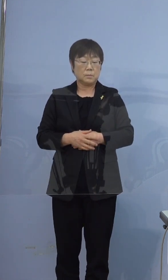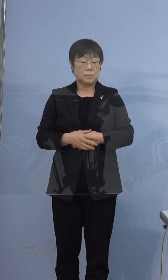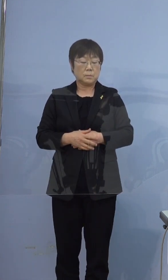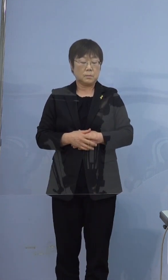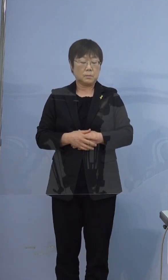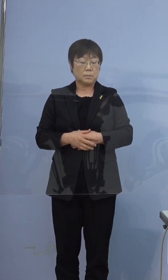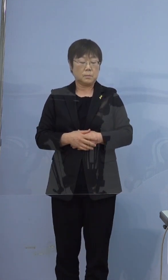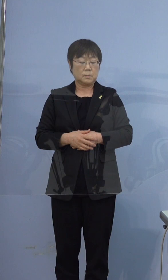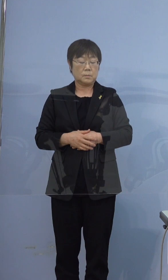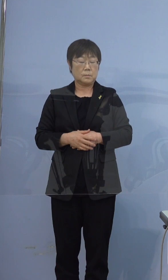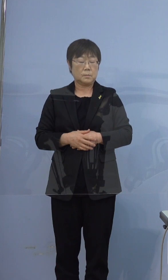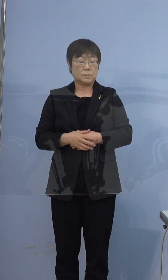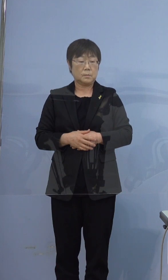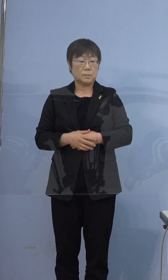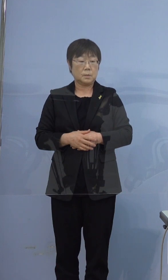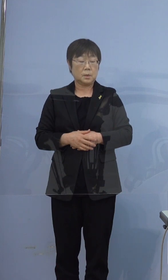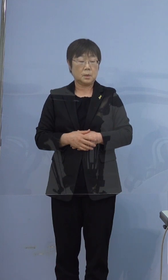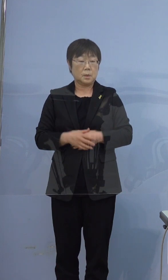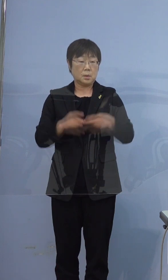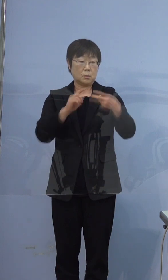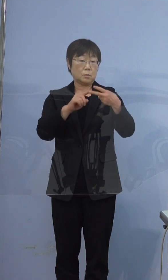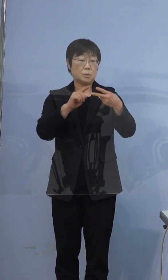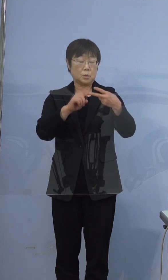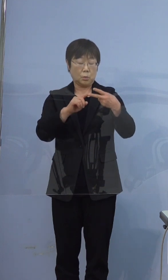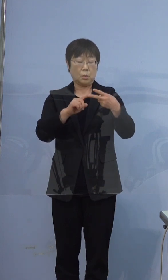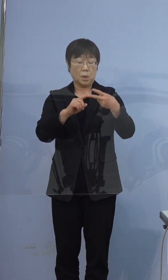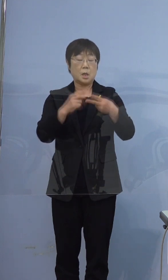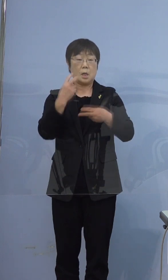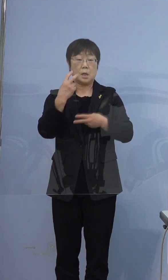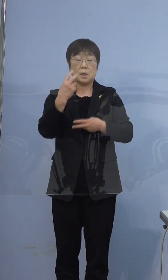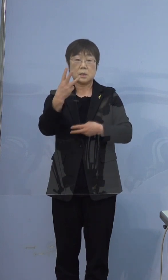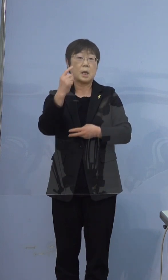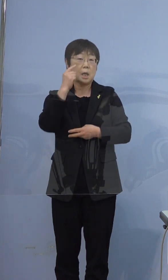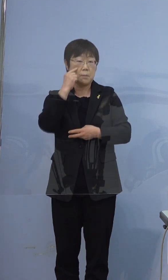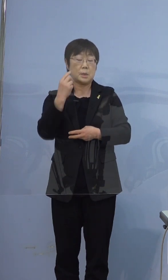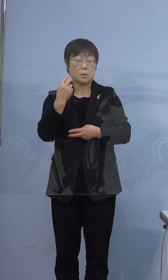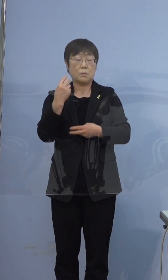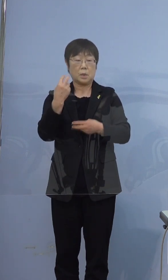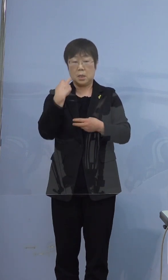3度目の検査になった経緯を 教えていただけますでしょうか